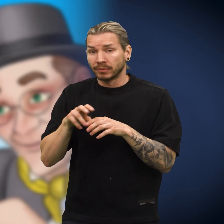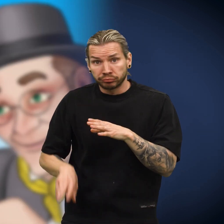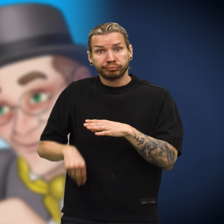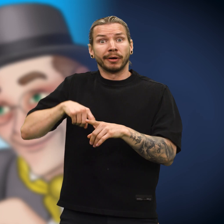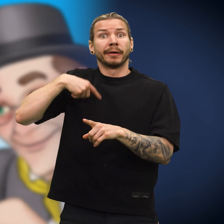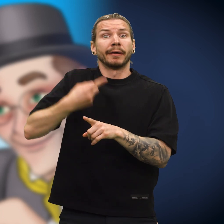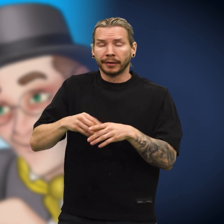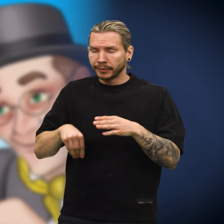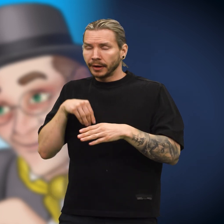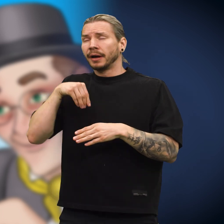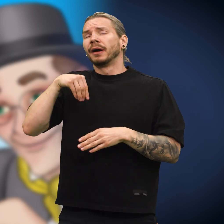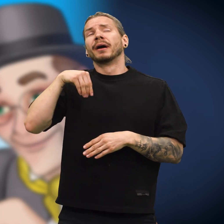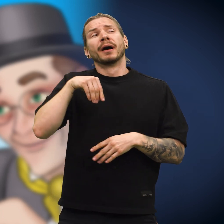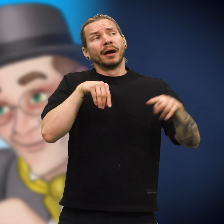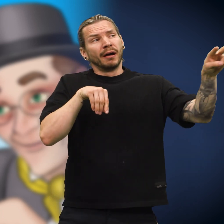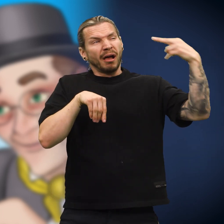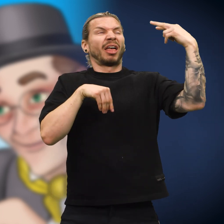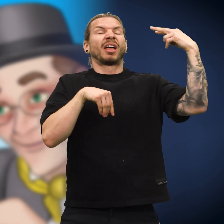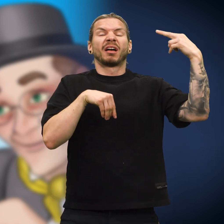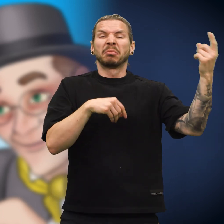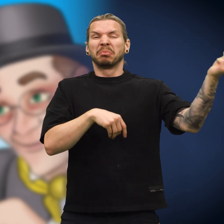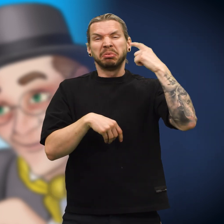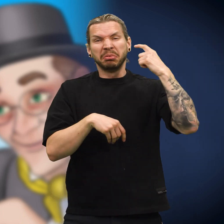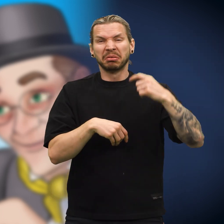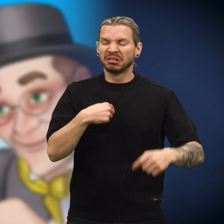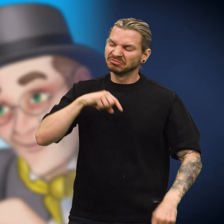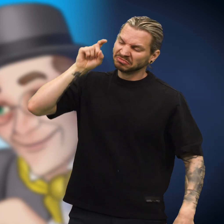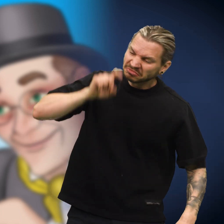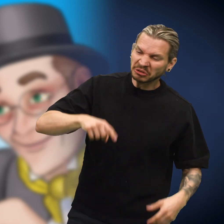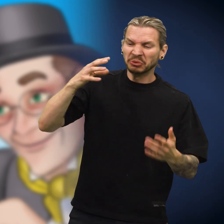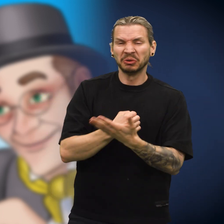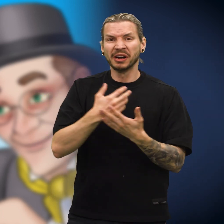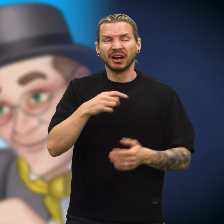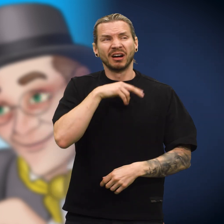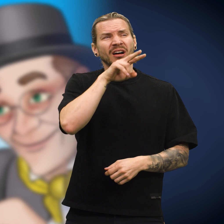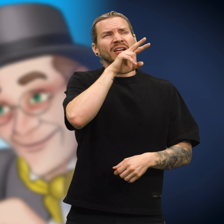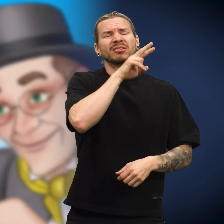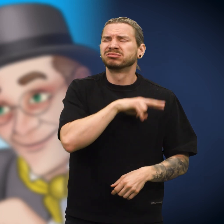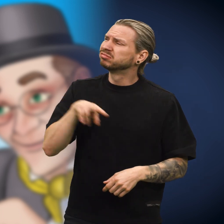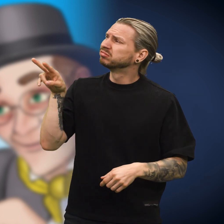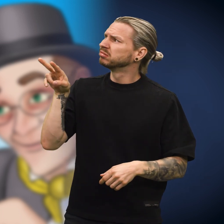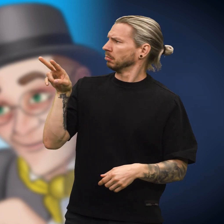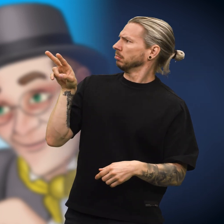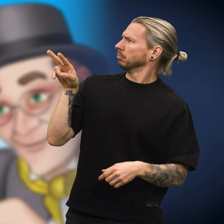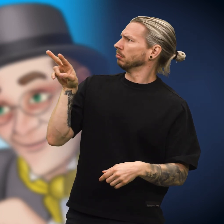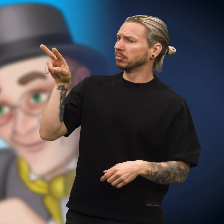Etter en stund skulle han betale med den, og skillingen visste hva som ville komme. «Jeg er falsk og duger ikke», sukket den, «men i neste øyeblikk ble jeg overrasket.»